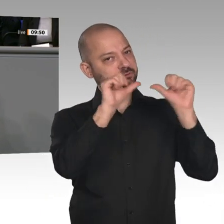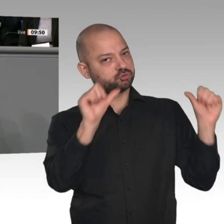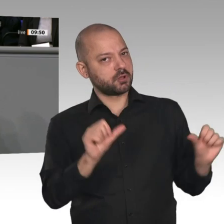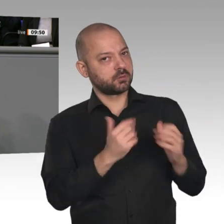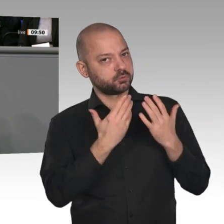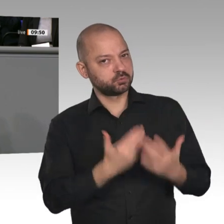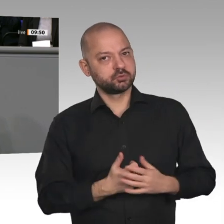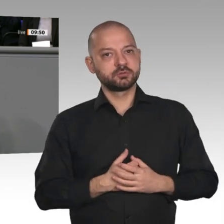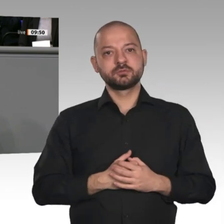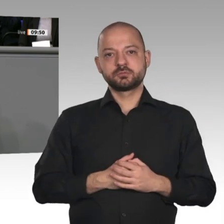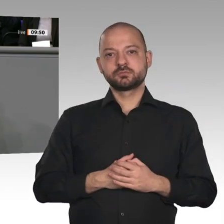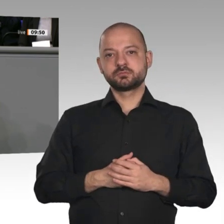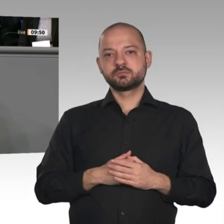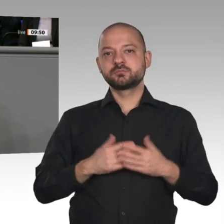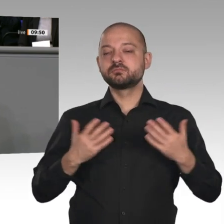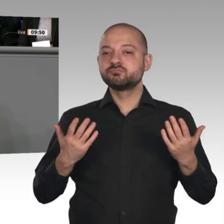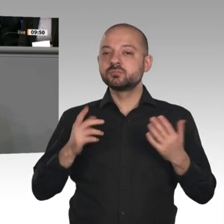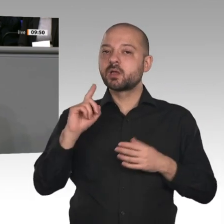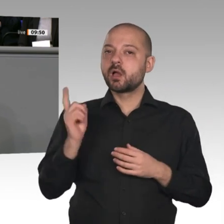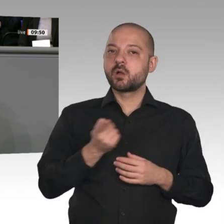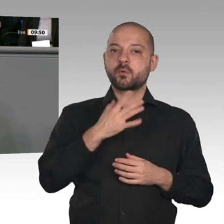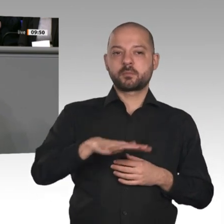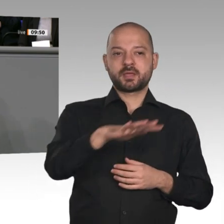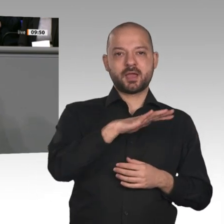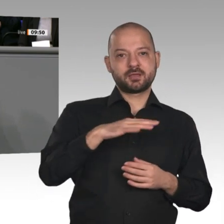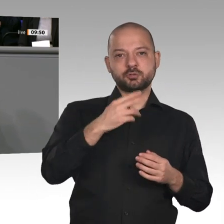Deshalb werden wir in einem konstruktiven Dialog, Herr Altmaier, noch einmal überlegen,